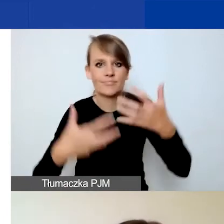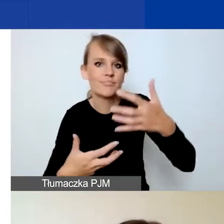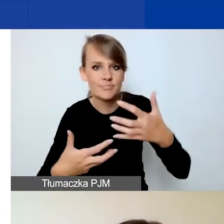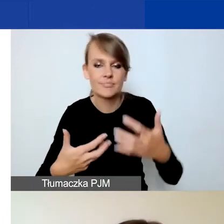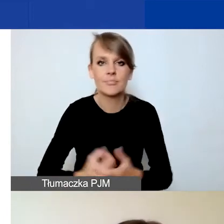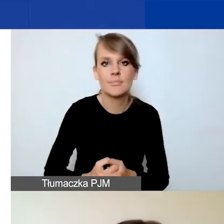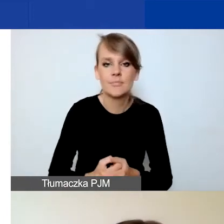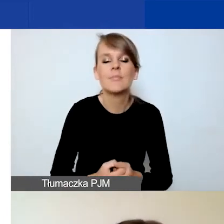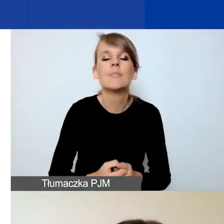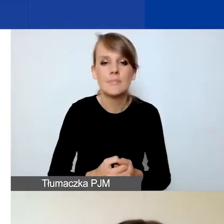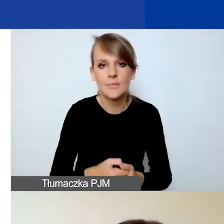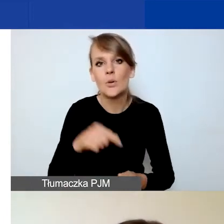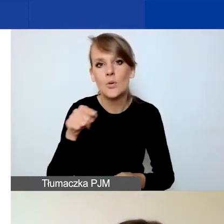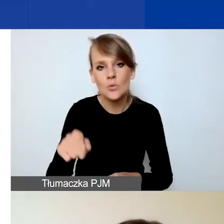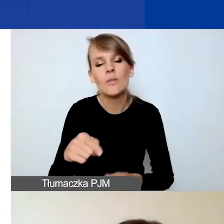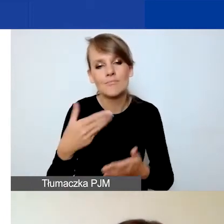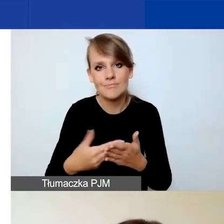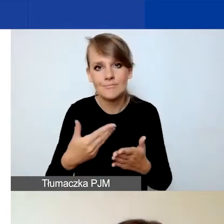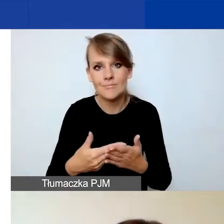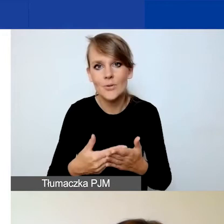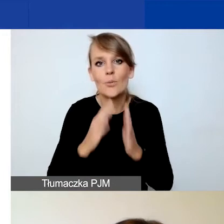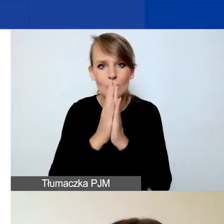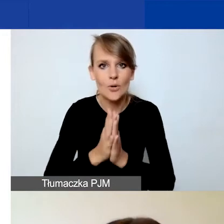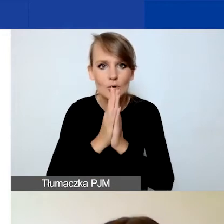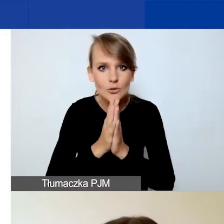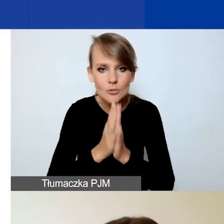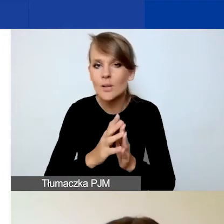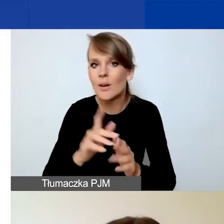Więc tutaj gorąco prosimy o zweryfikowanie tego.